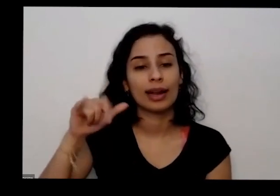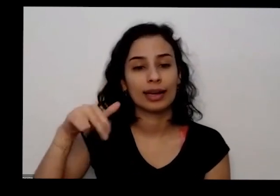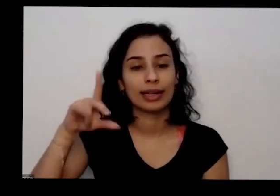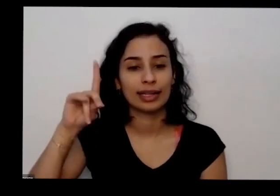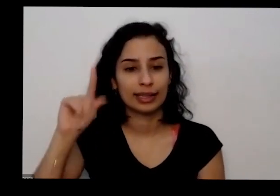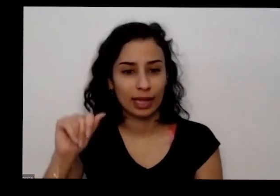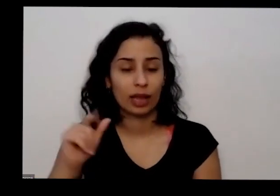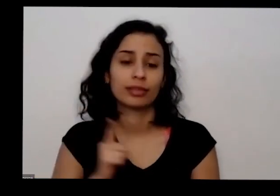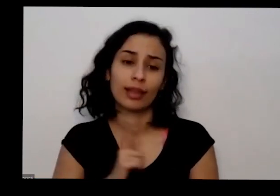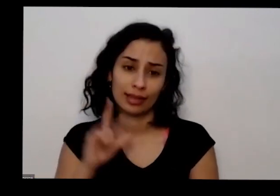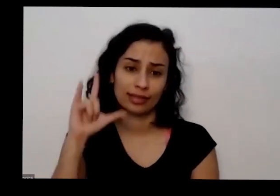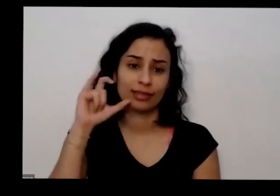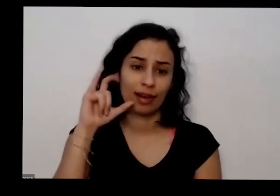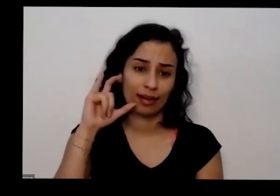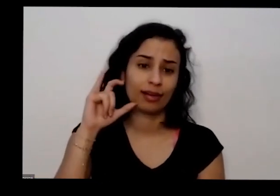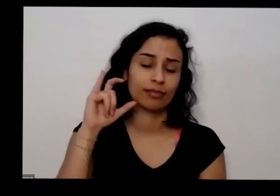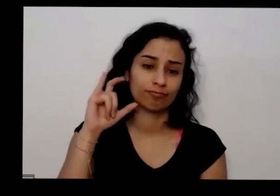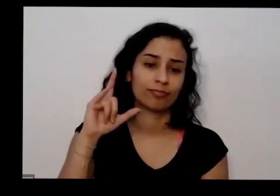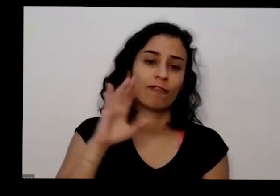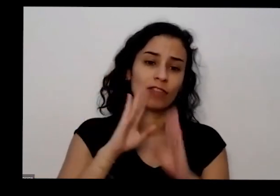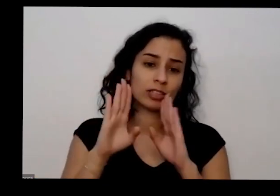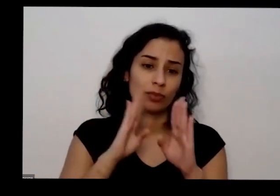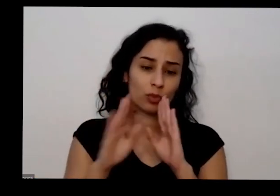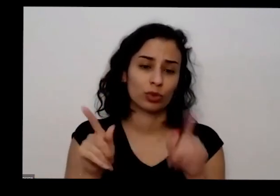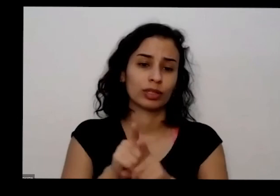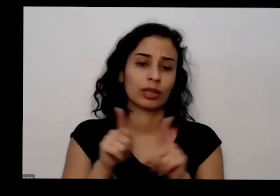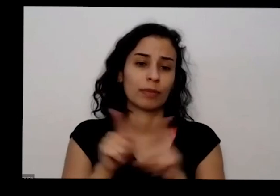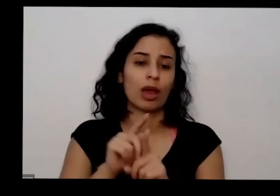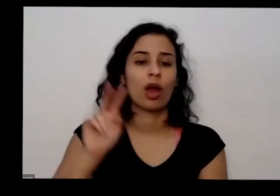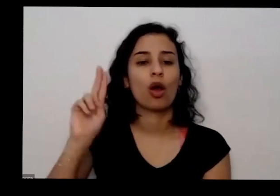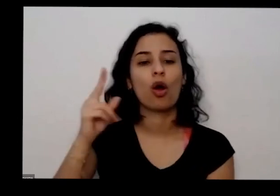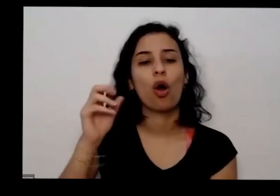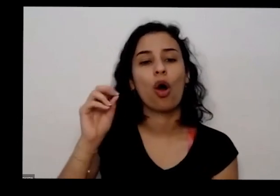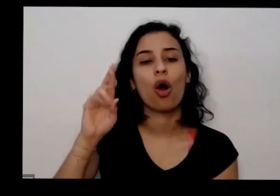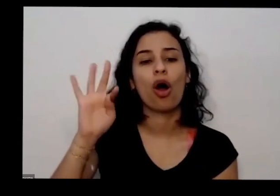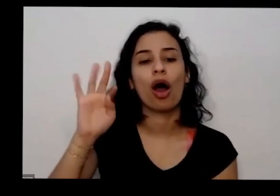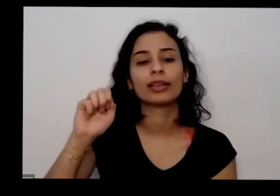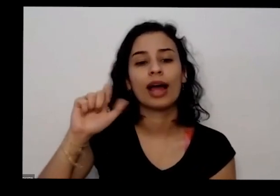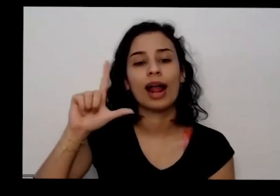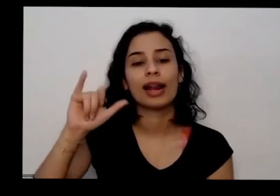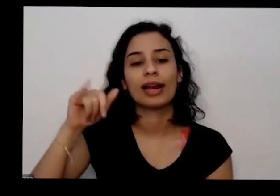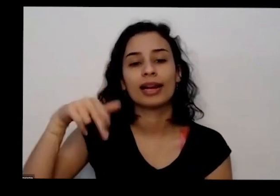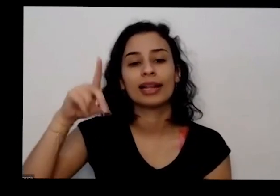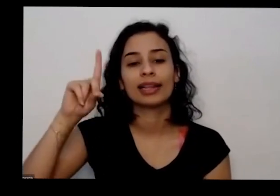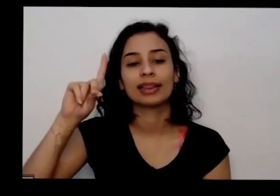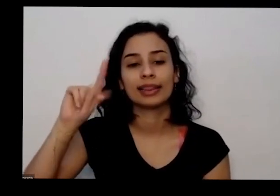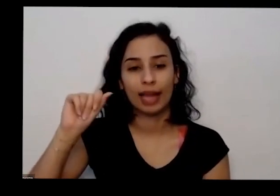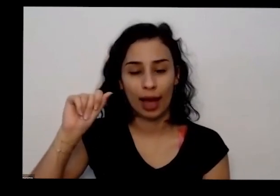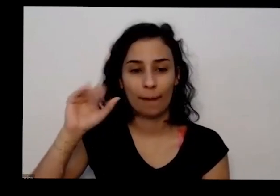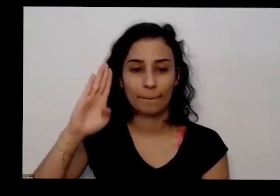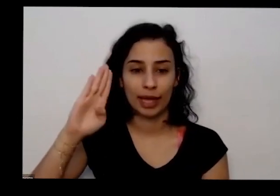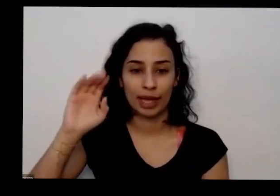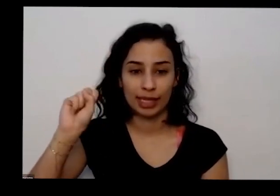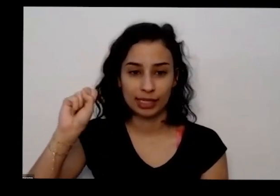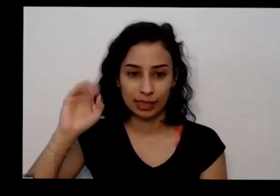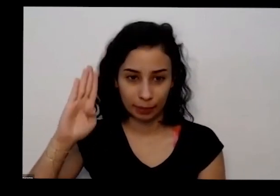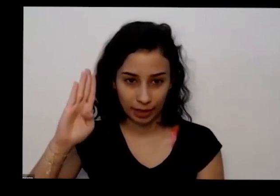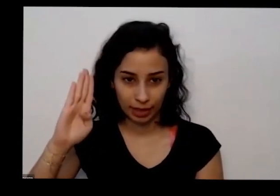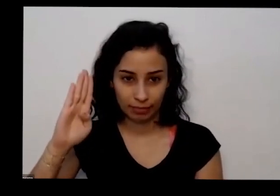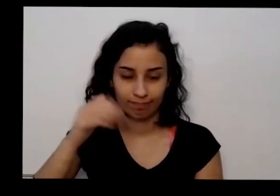e também tem Facebook cortar linda bsb bsb aquela cirurgia de Brasília aí é só colocar